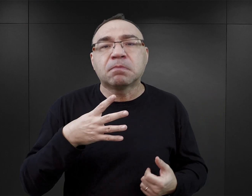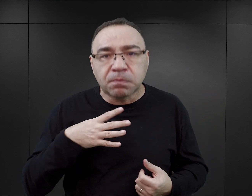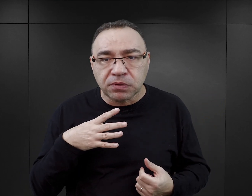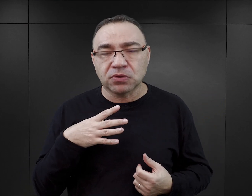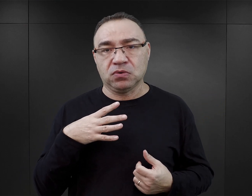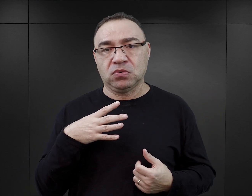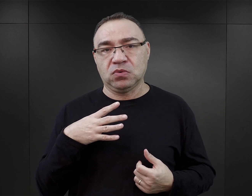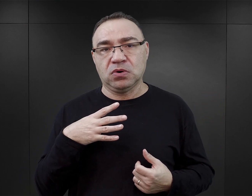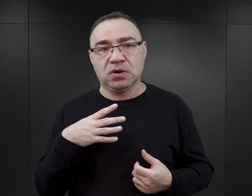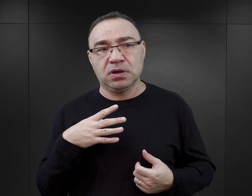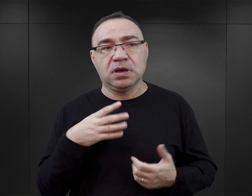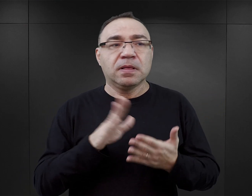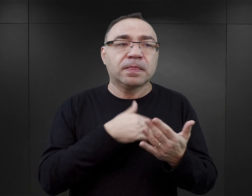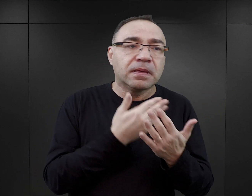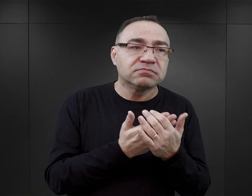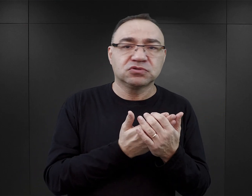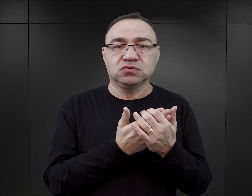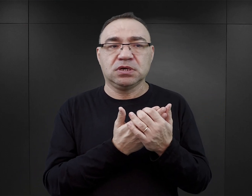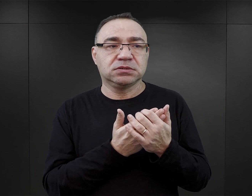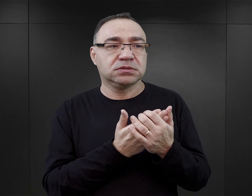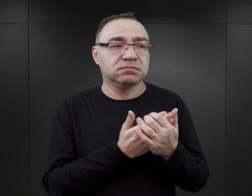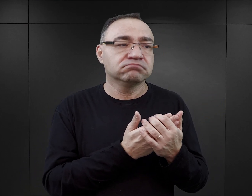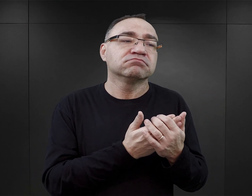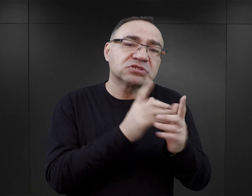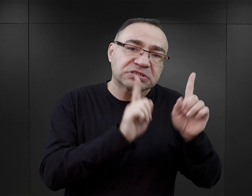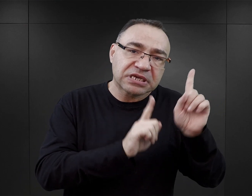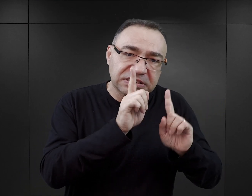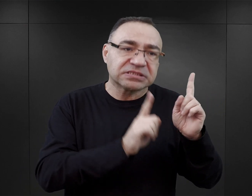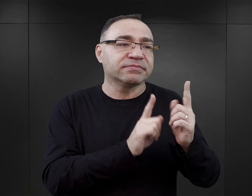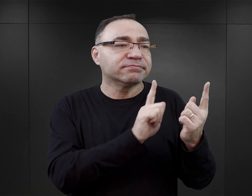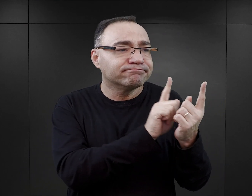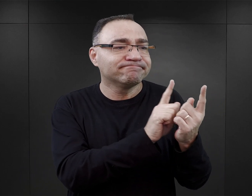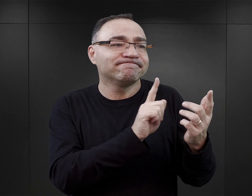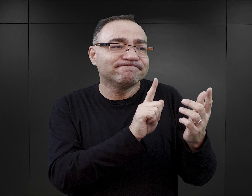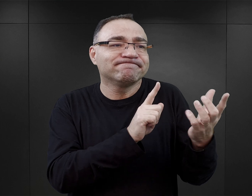do jakichś takich bliższych relacji między więźniami i więźniarkami zdarzało się, że dochodziło.